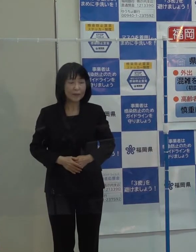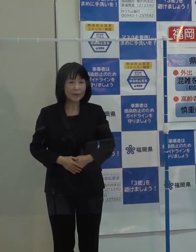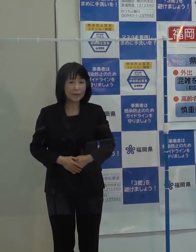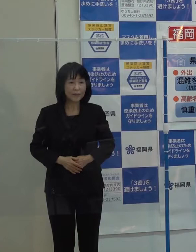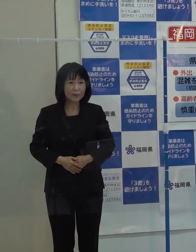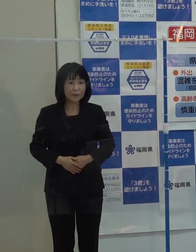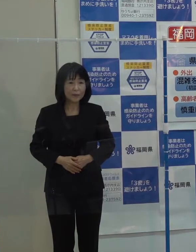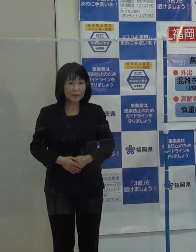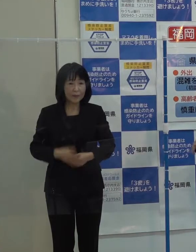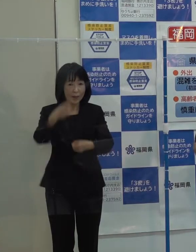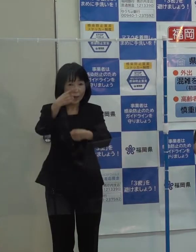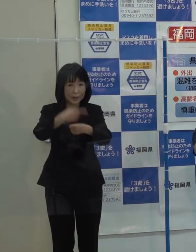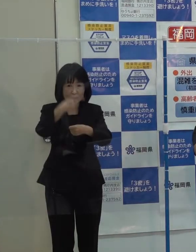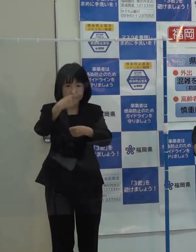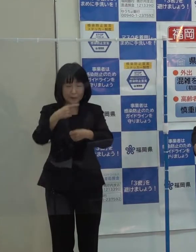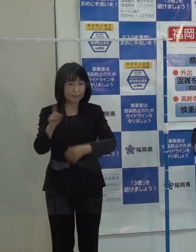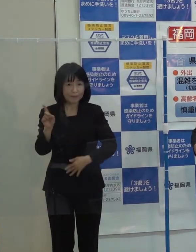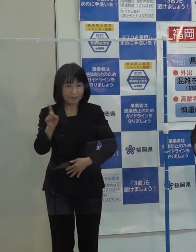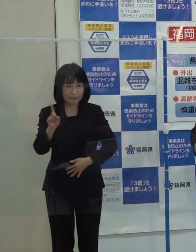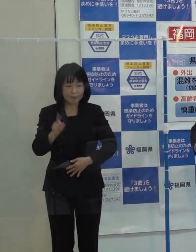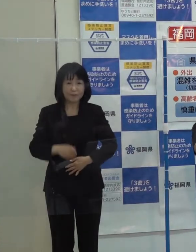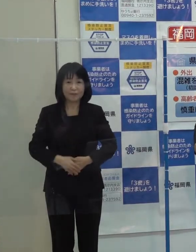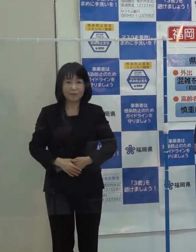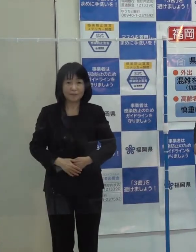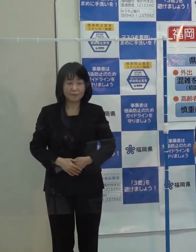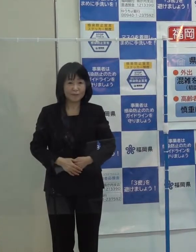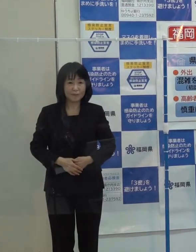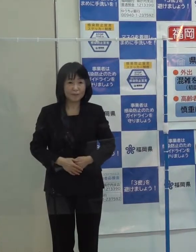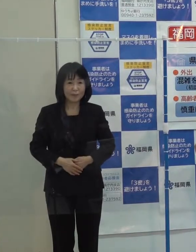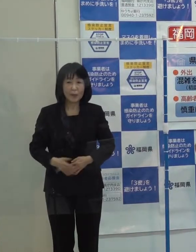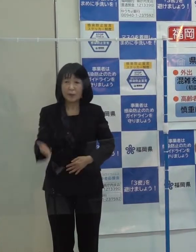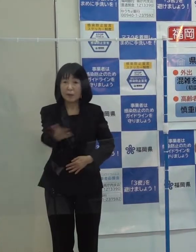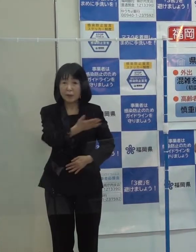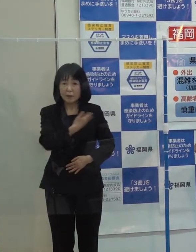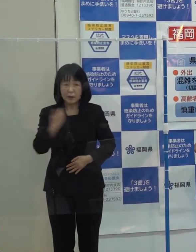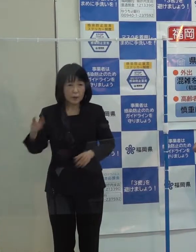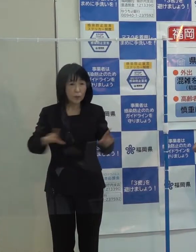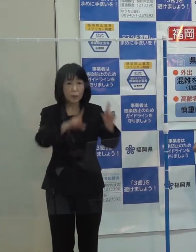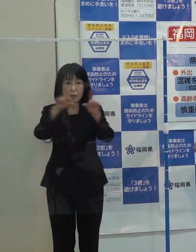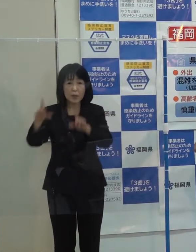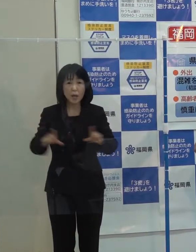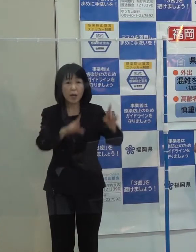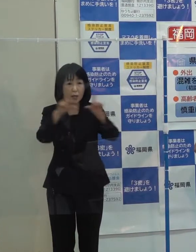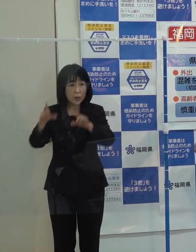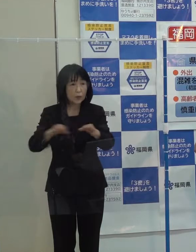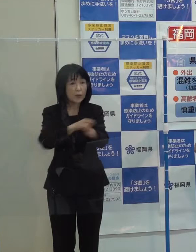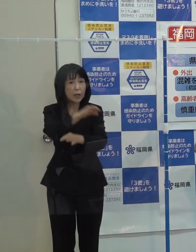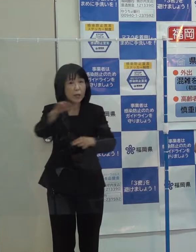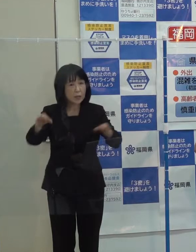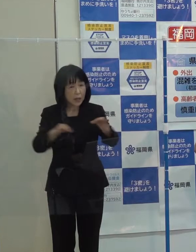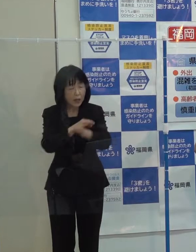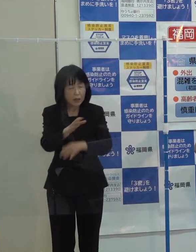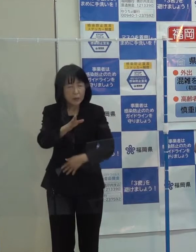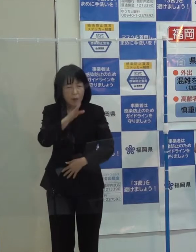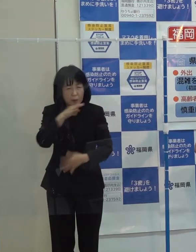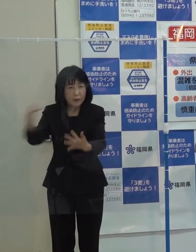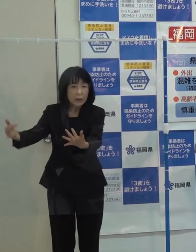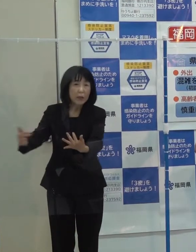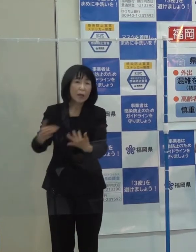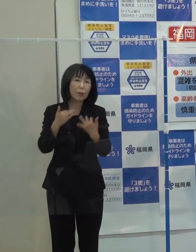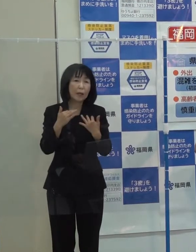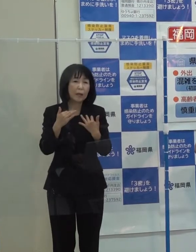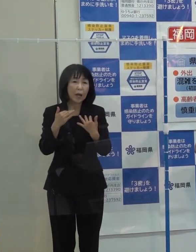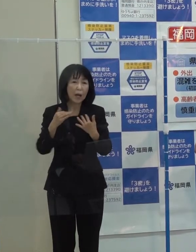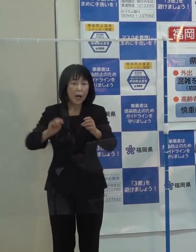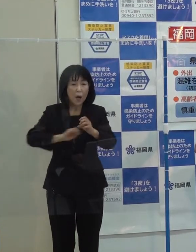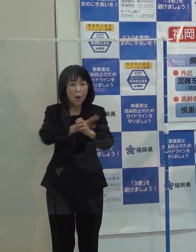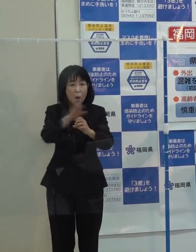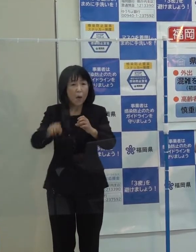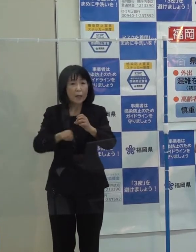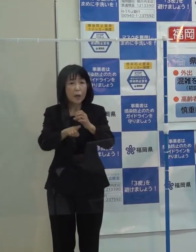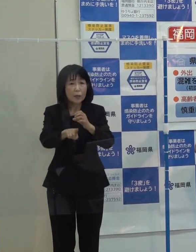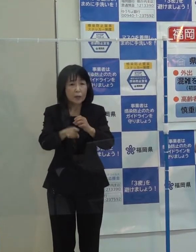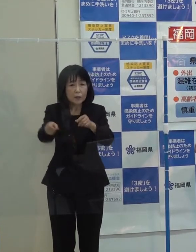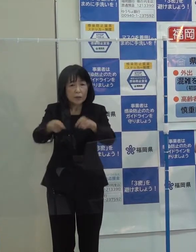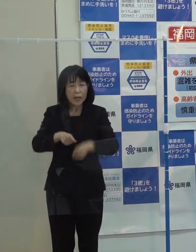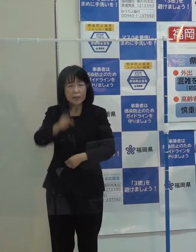第１位ですが 私たちの生活や経済に 今年本当に大きな影響を及ぼした「新型コロナウイルス感染症の発生」です